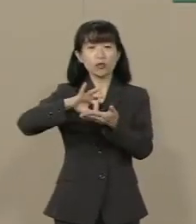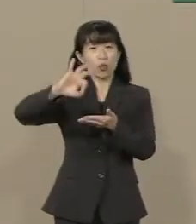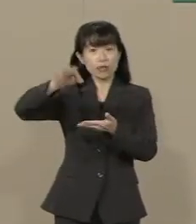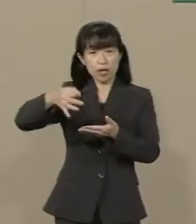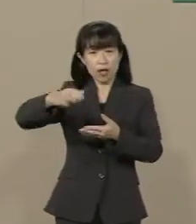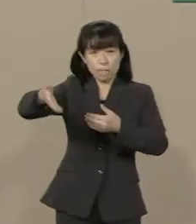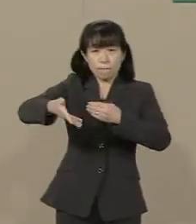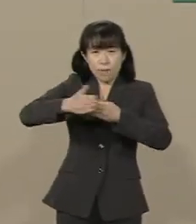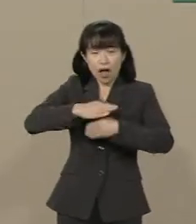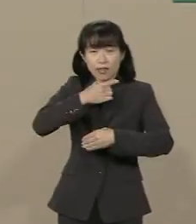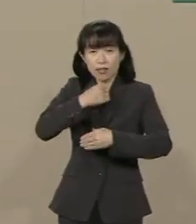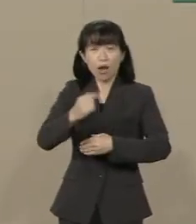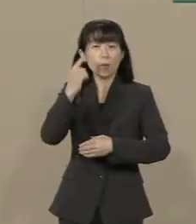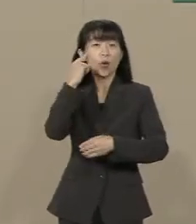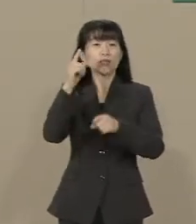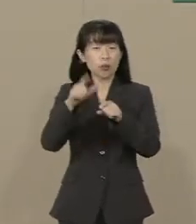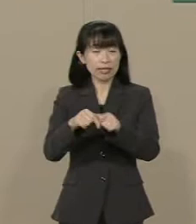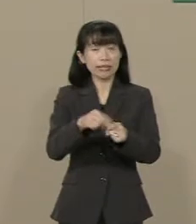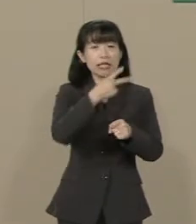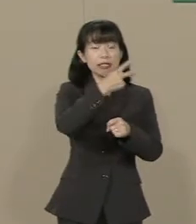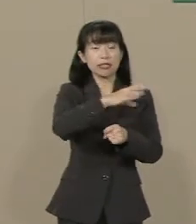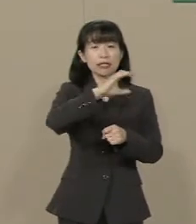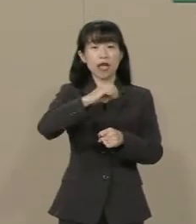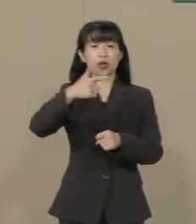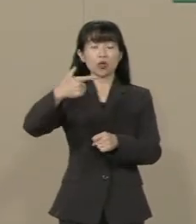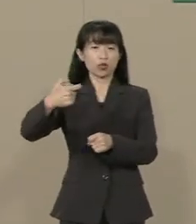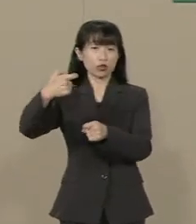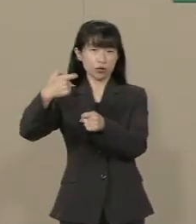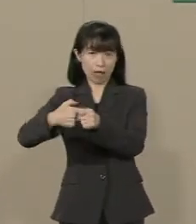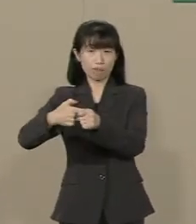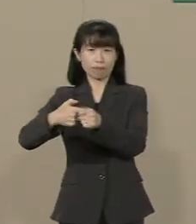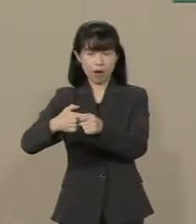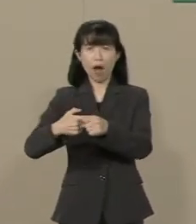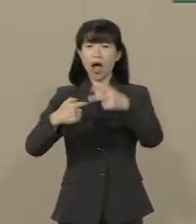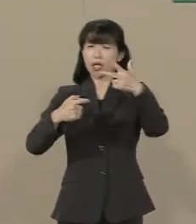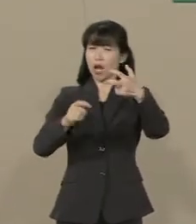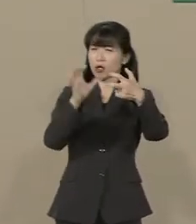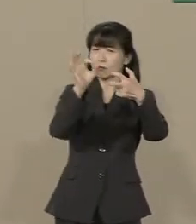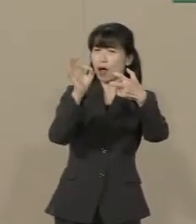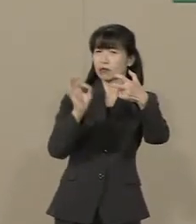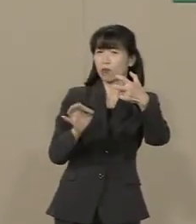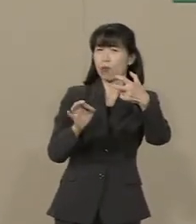2060年には約70％になる という試算すらあるんです